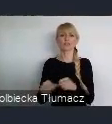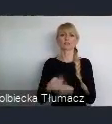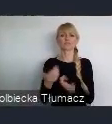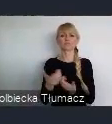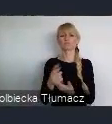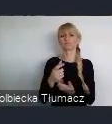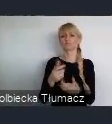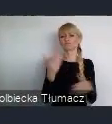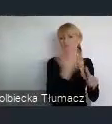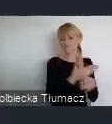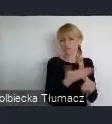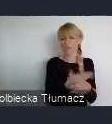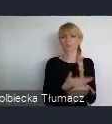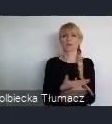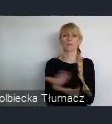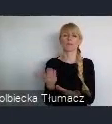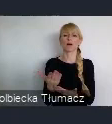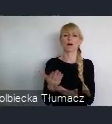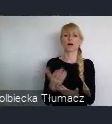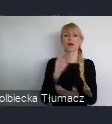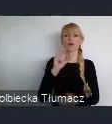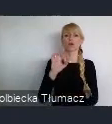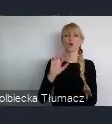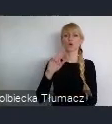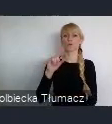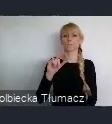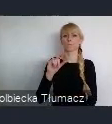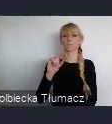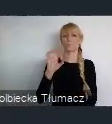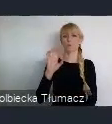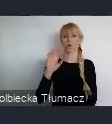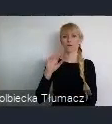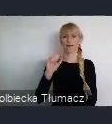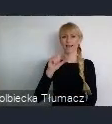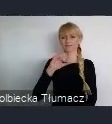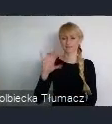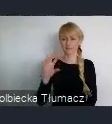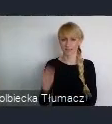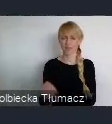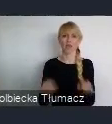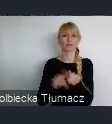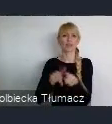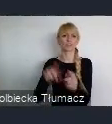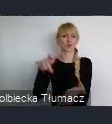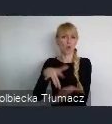Od IBM począwszy skończywszy nawet na lokalnych firmach